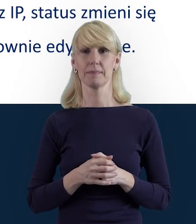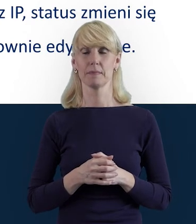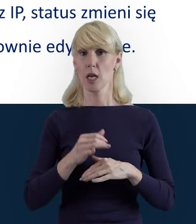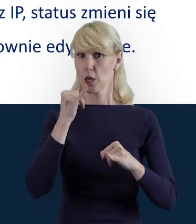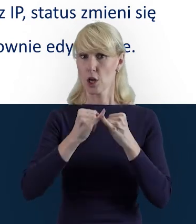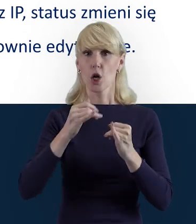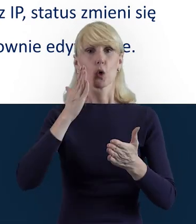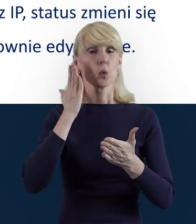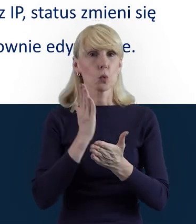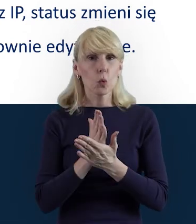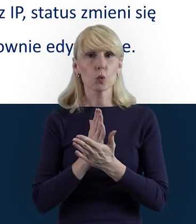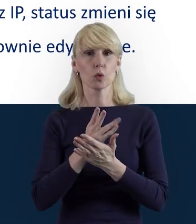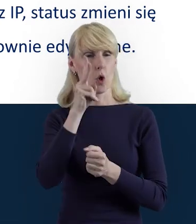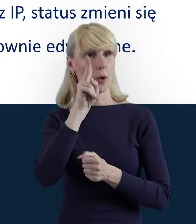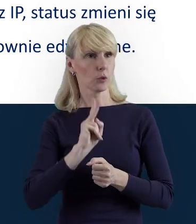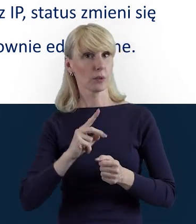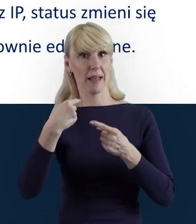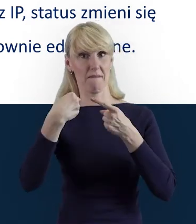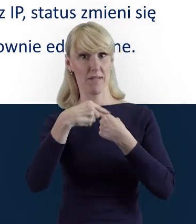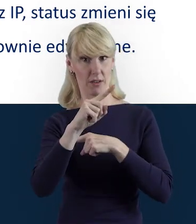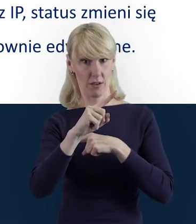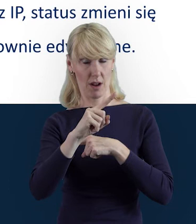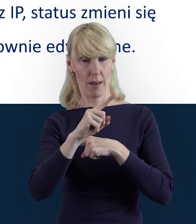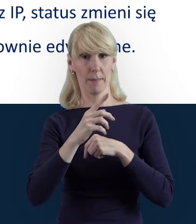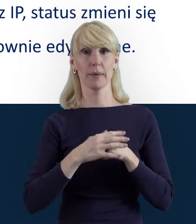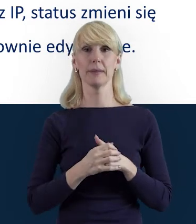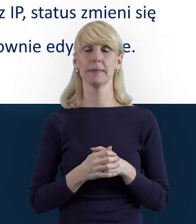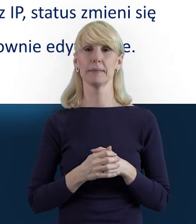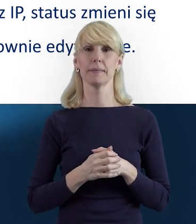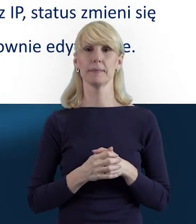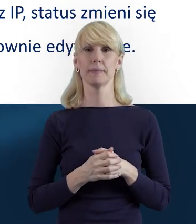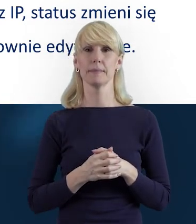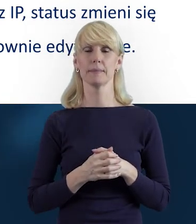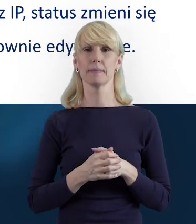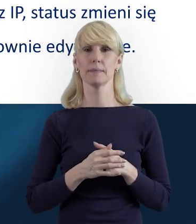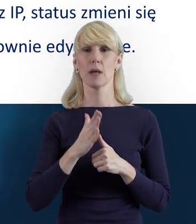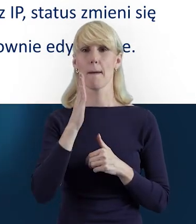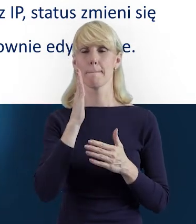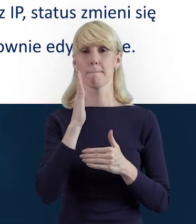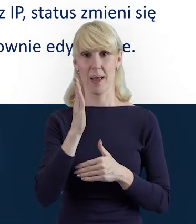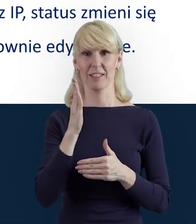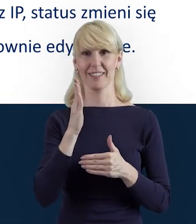Po przesłaniu do instytucji danych w Bazie Personelu pojawi się nam status „Przesłane".